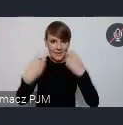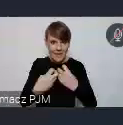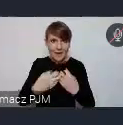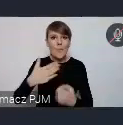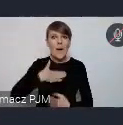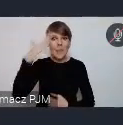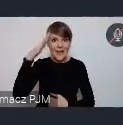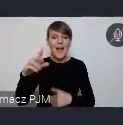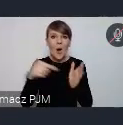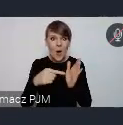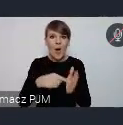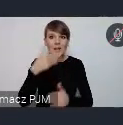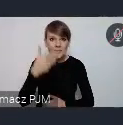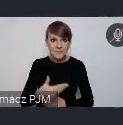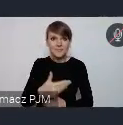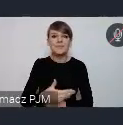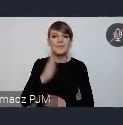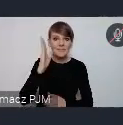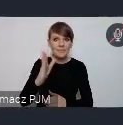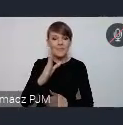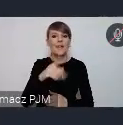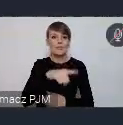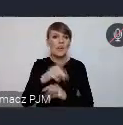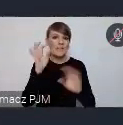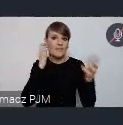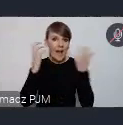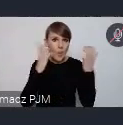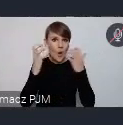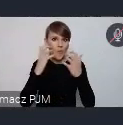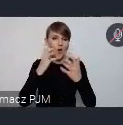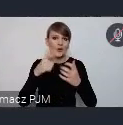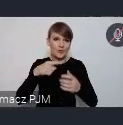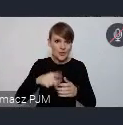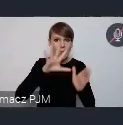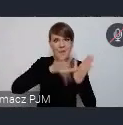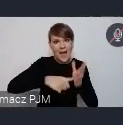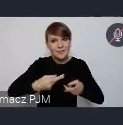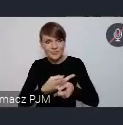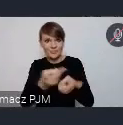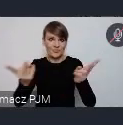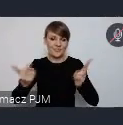dotrzemy do miast z ta wiadomością. Z tymi możliwościami jakie WUF stwarza.